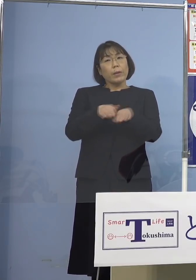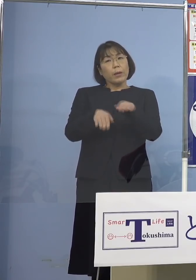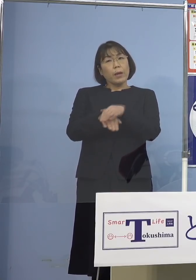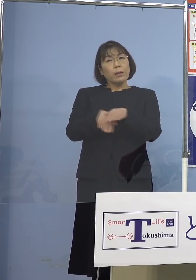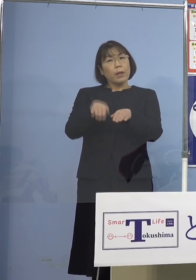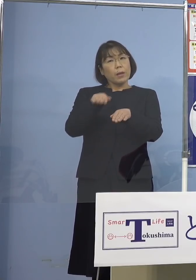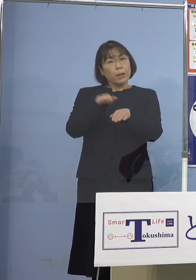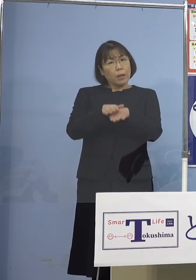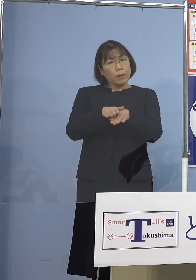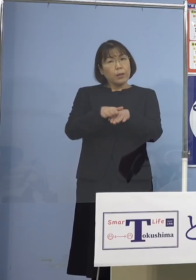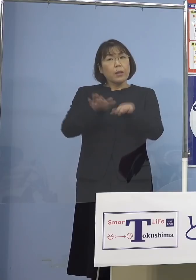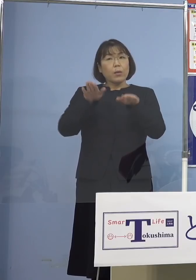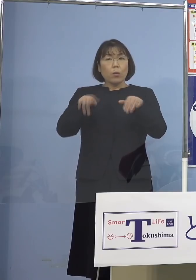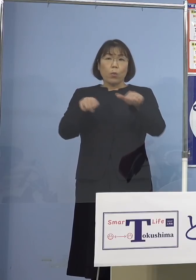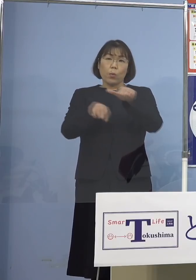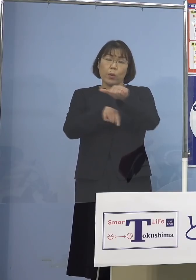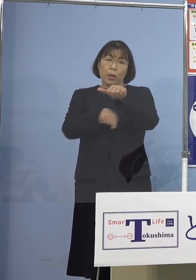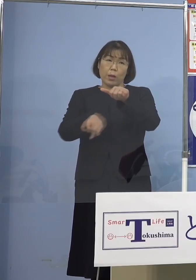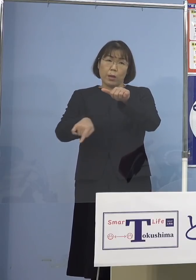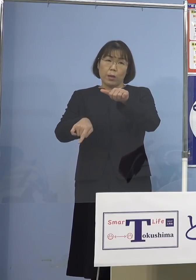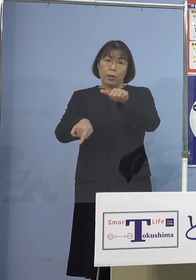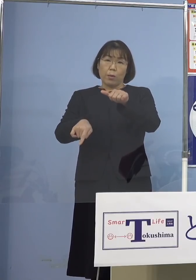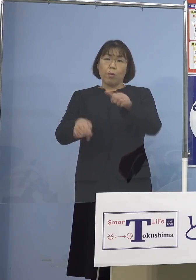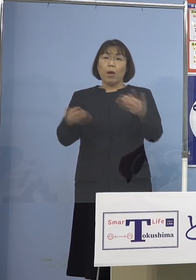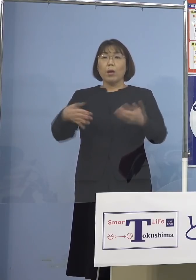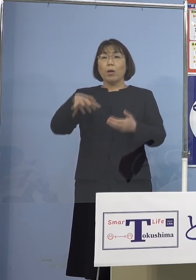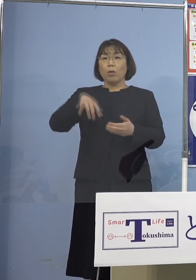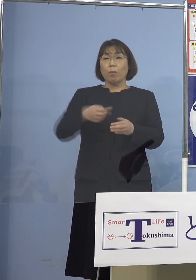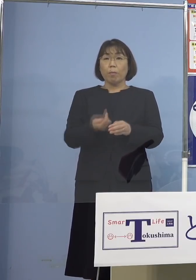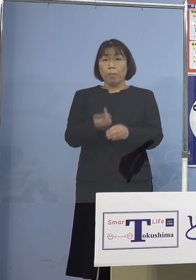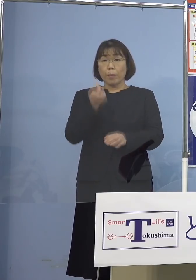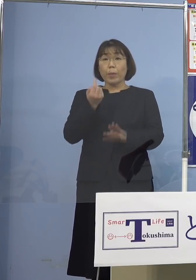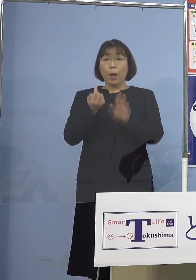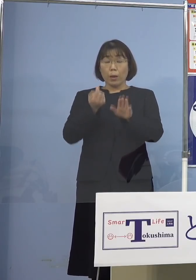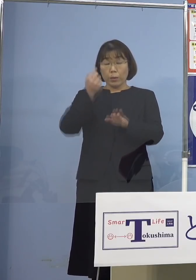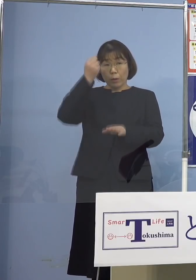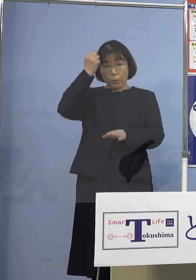今回5名職場で出てしまった ということがありますので